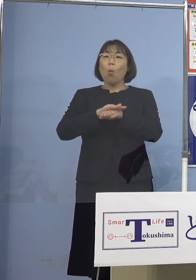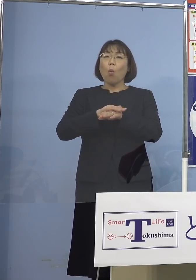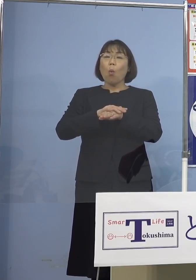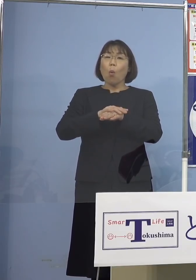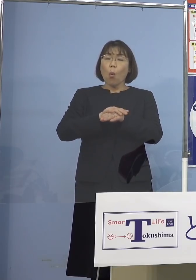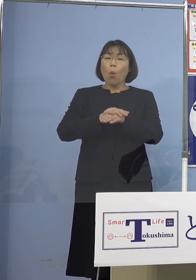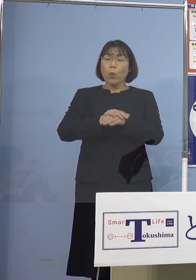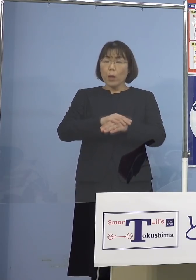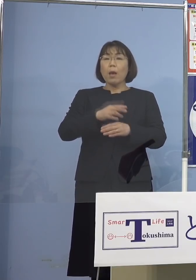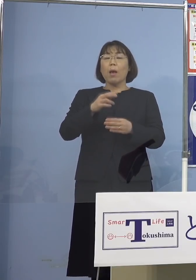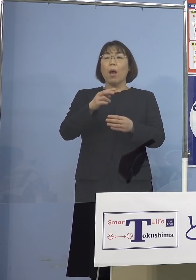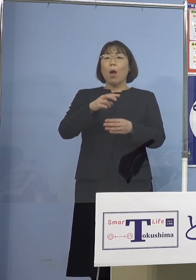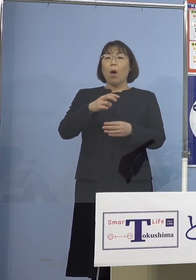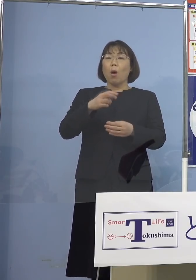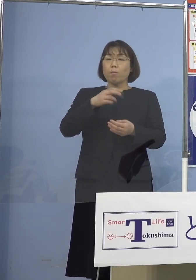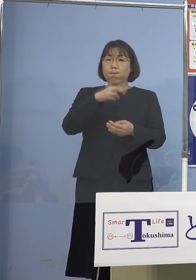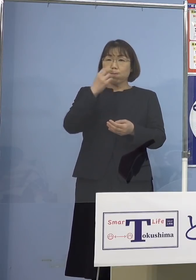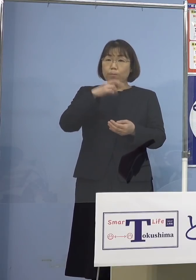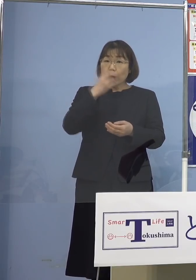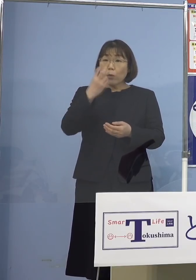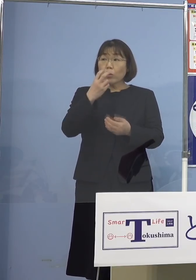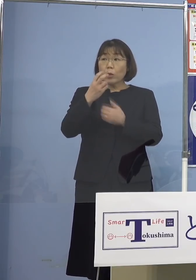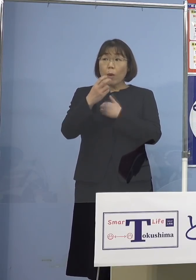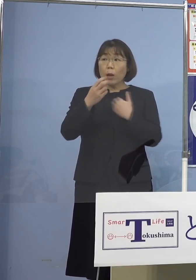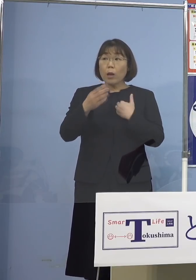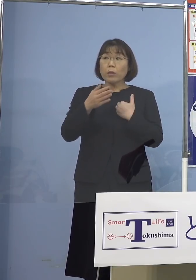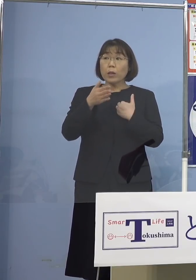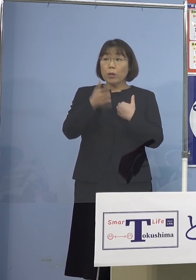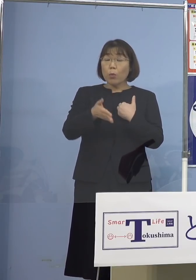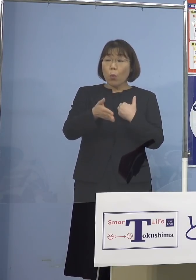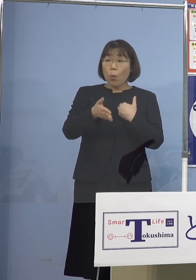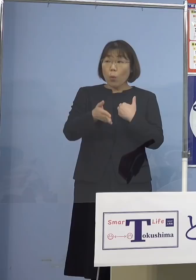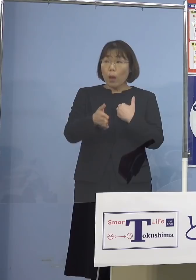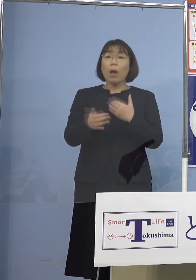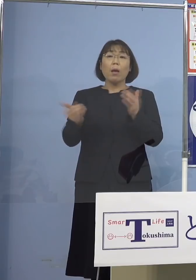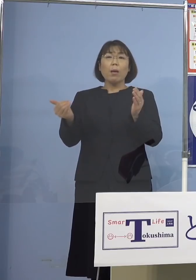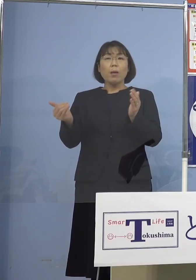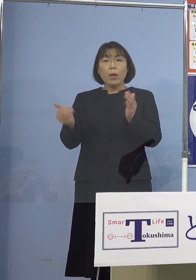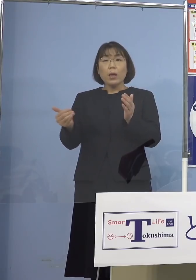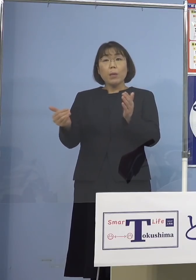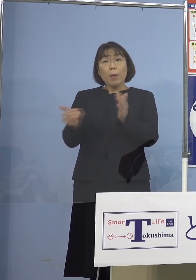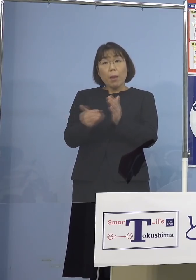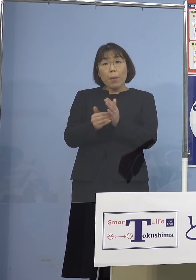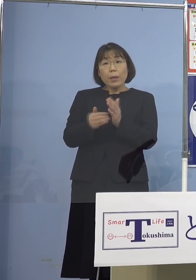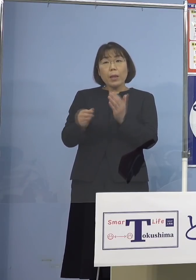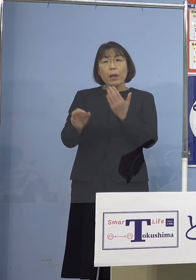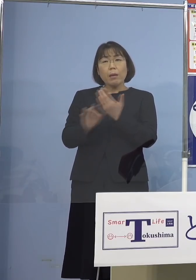そういう可能性があるのかとか 今まで多分ないとは思いますけれど 例が出ているのかもしあれば 教えて下さい